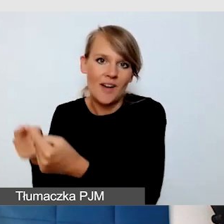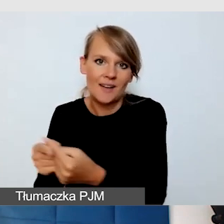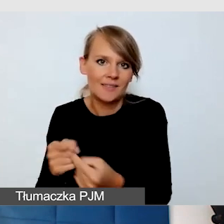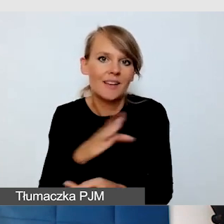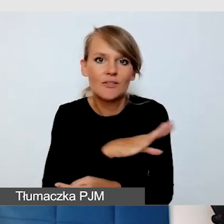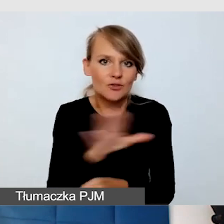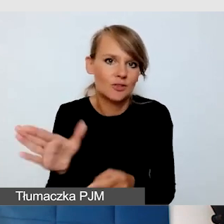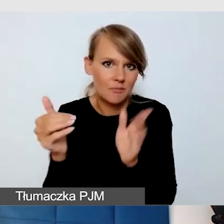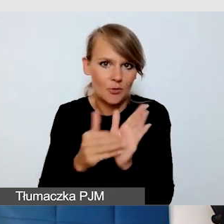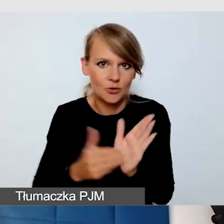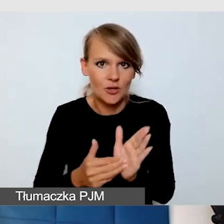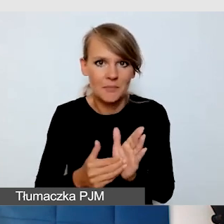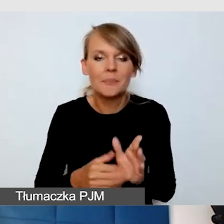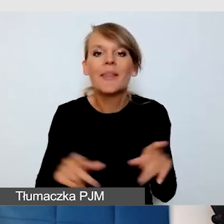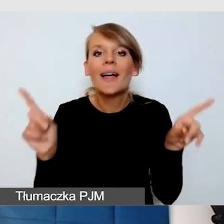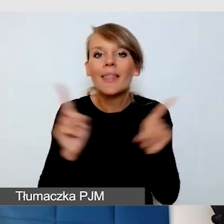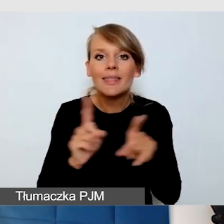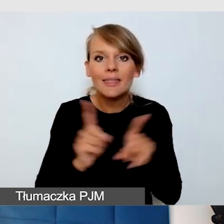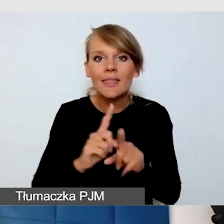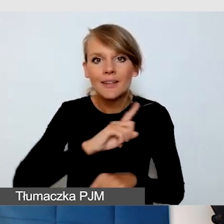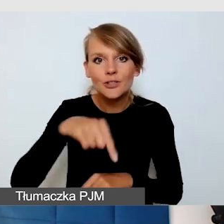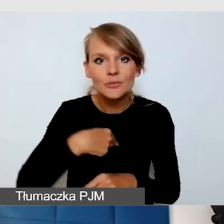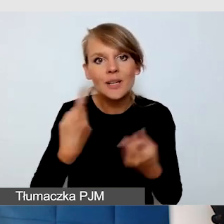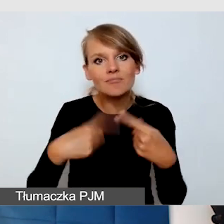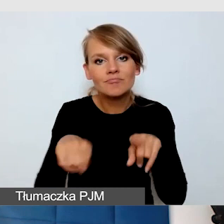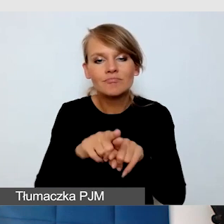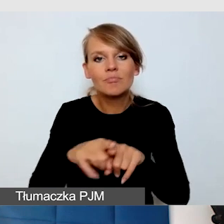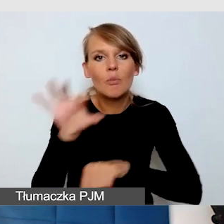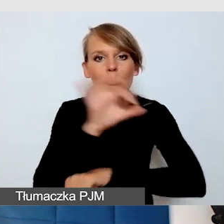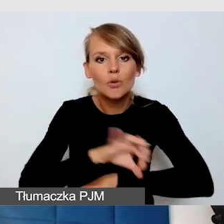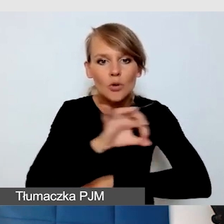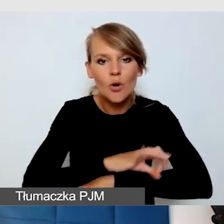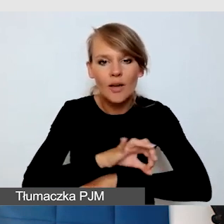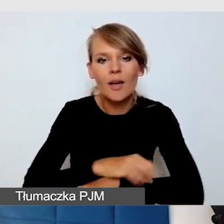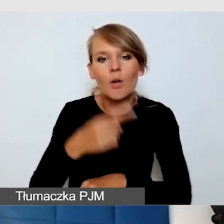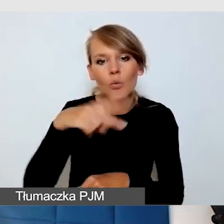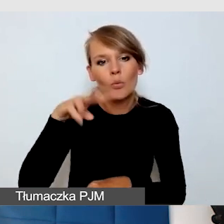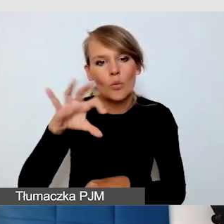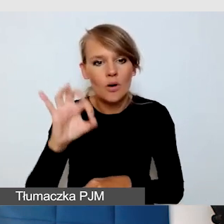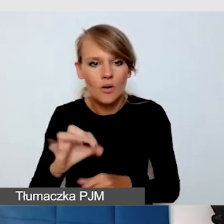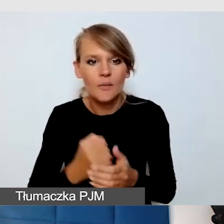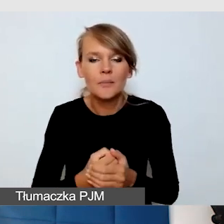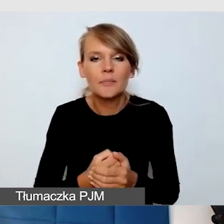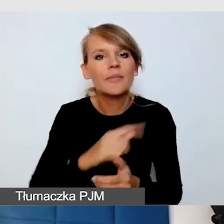Ale też realizujemy projekt DUO, w którym tak naprawdę staramy się opracować standardy